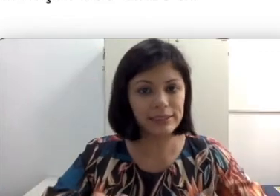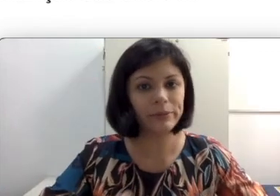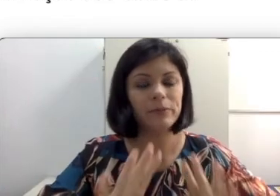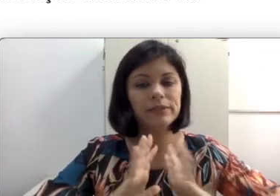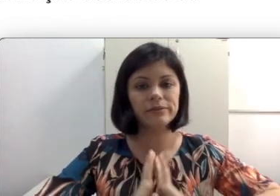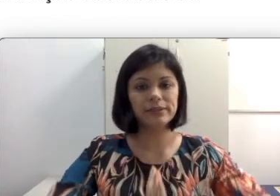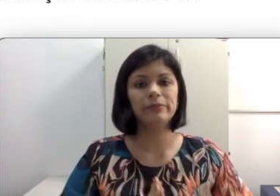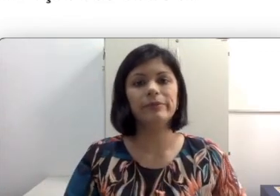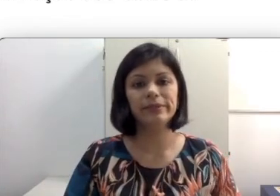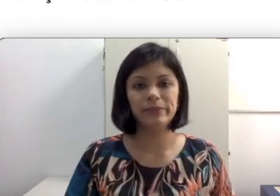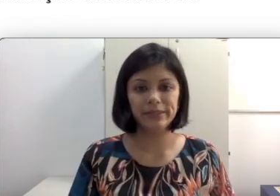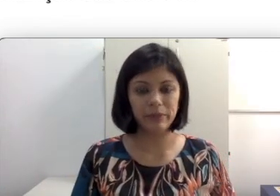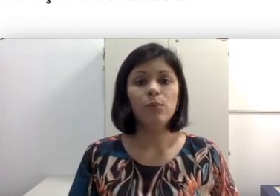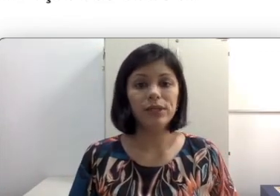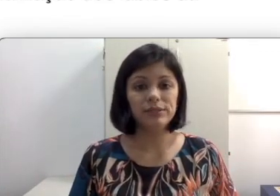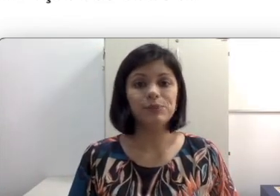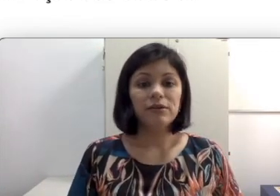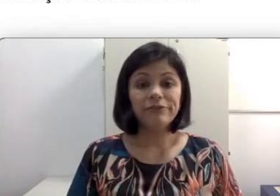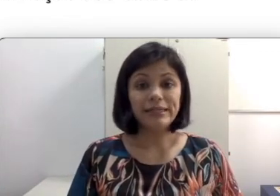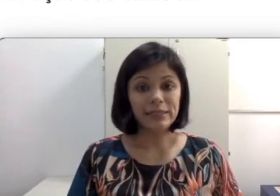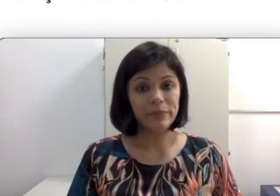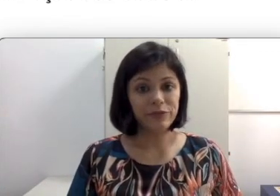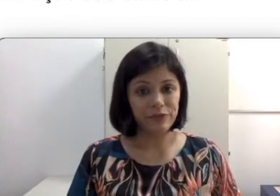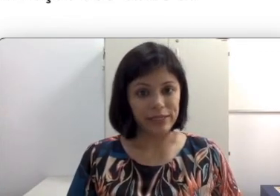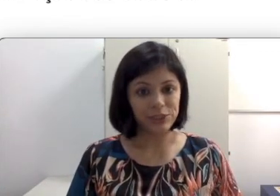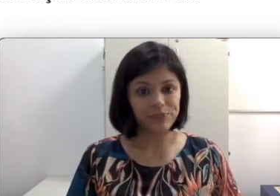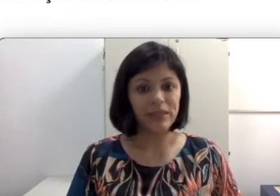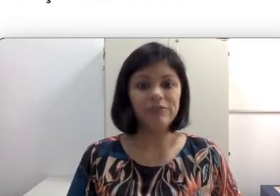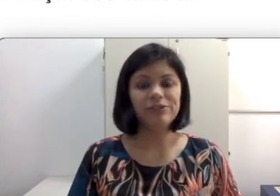colocarem as mãos em você para perceber. Por isso faça sempre de frente, evite falar